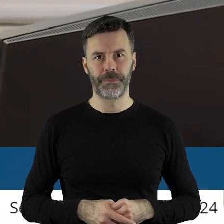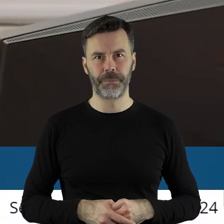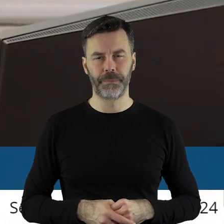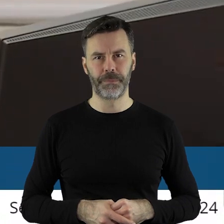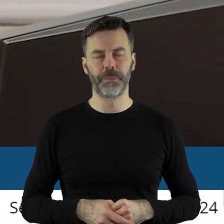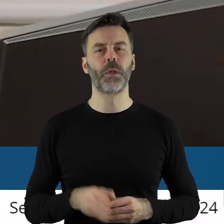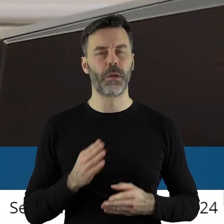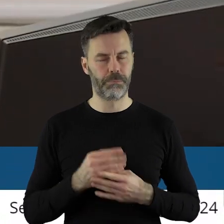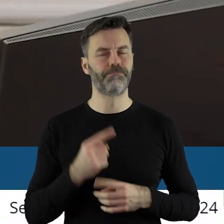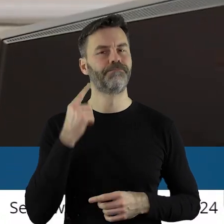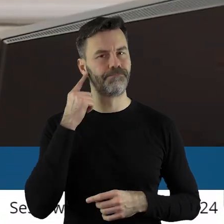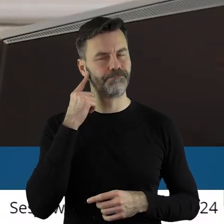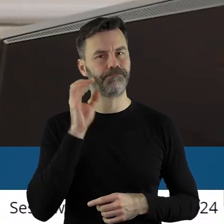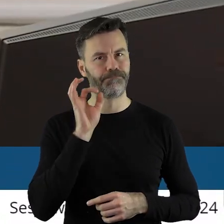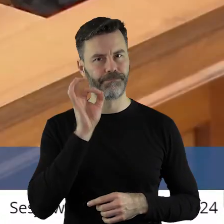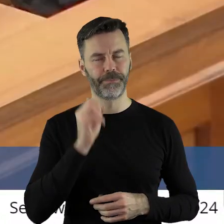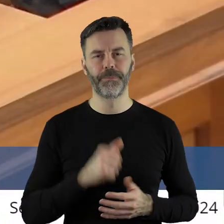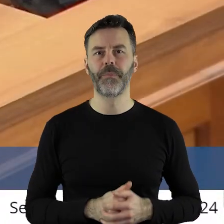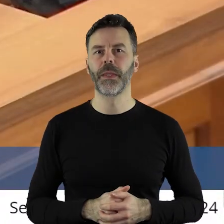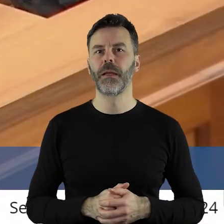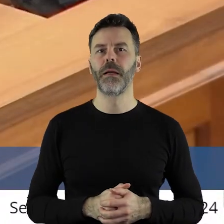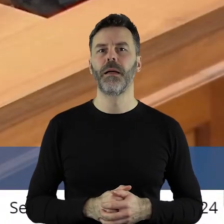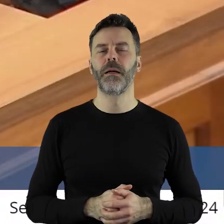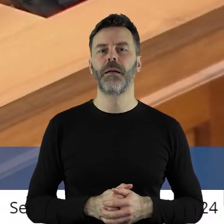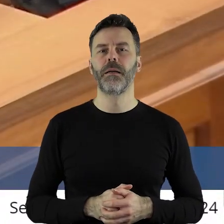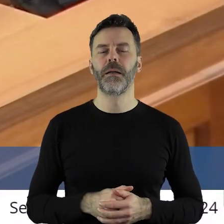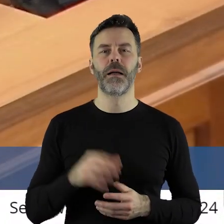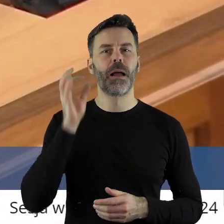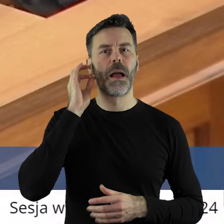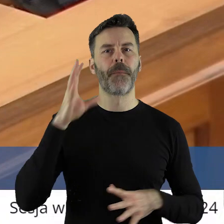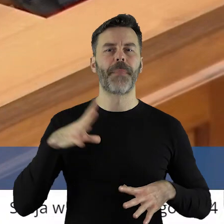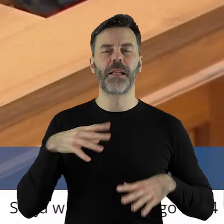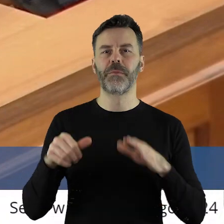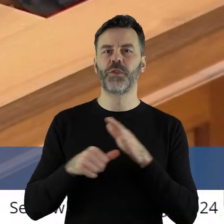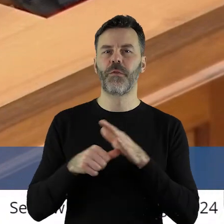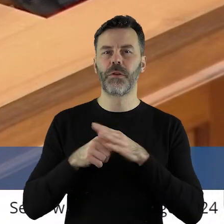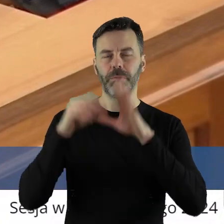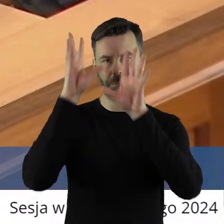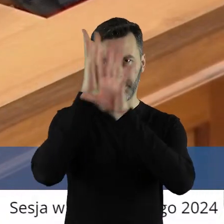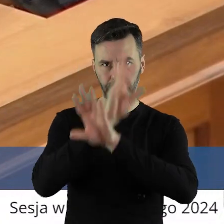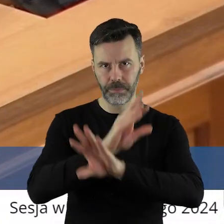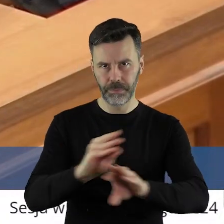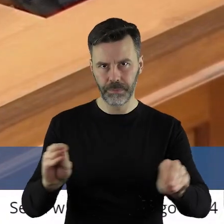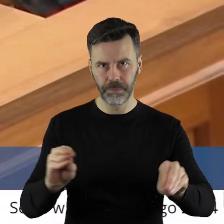i teraz działa.Szanowna Pani Przewodnicząca, Panie Marszałku, Szanowne Koleżanki